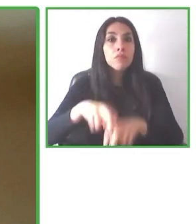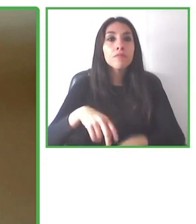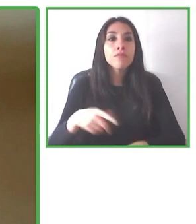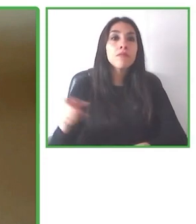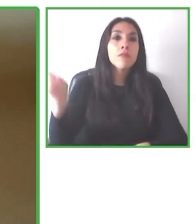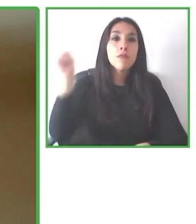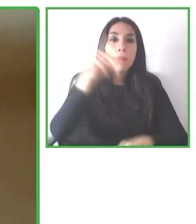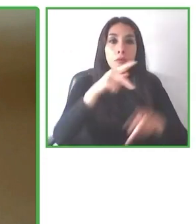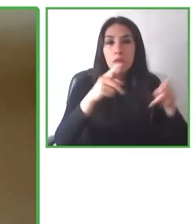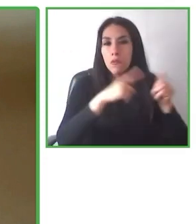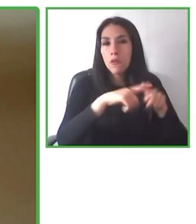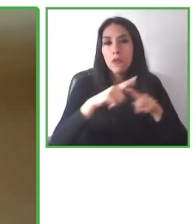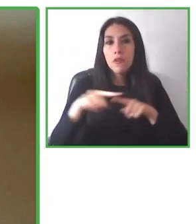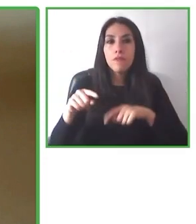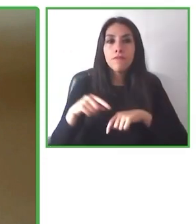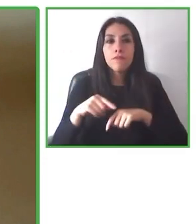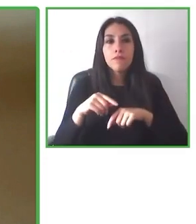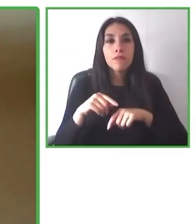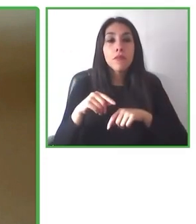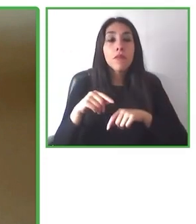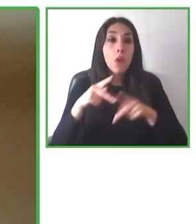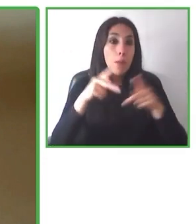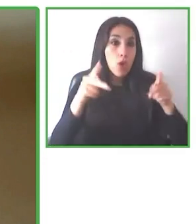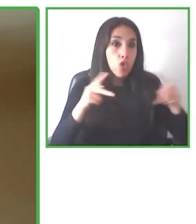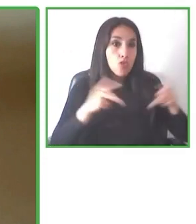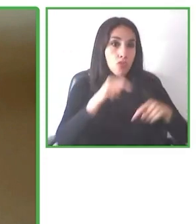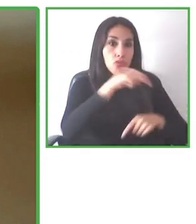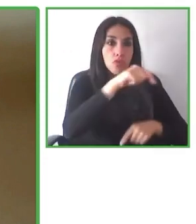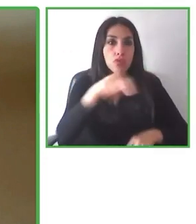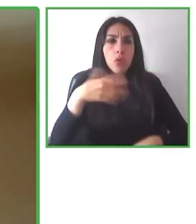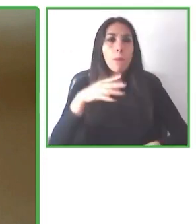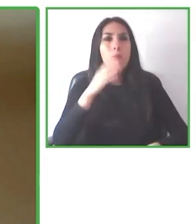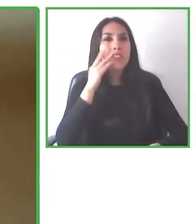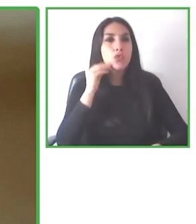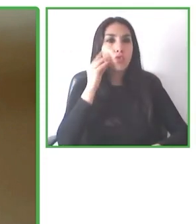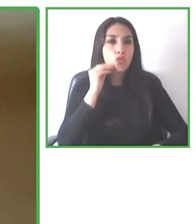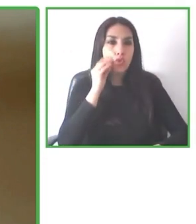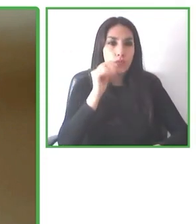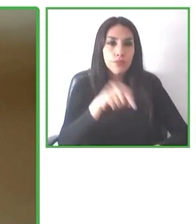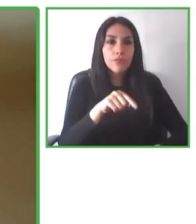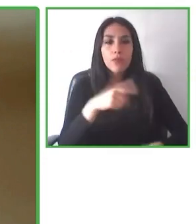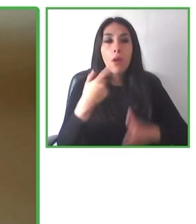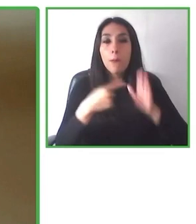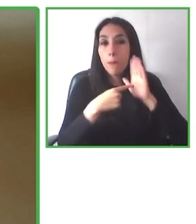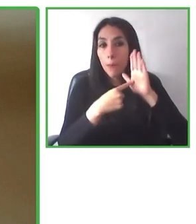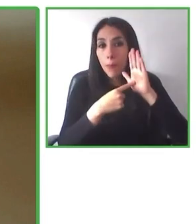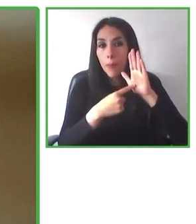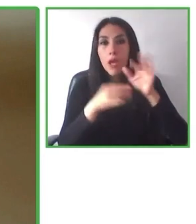Y sabemos que colaborando, escuchando o trabajando con las personas es la forma de